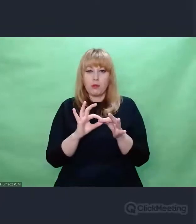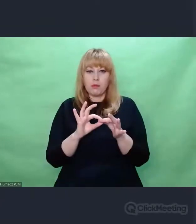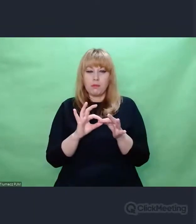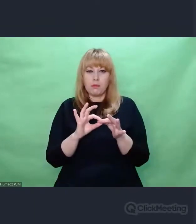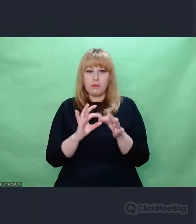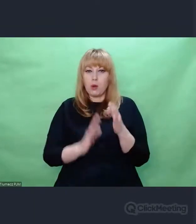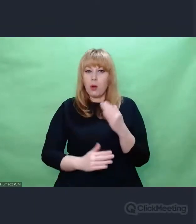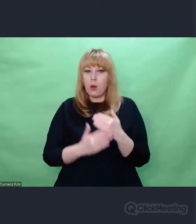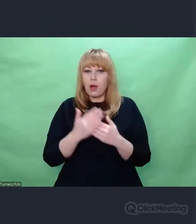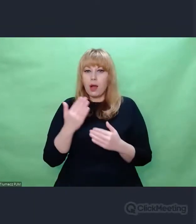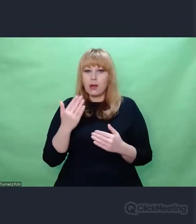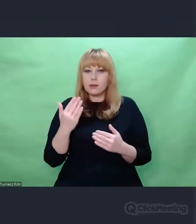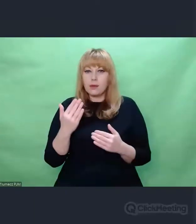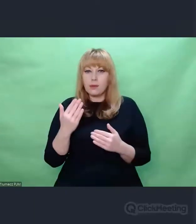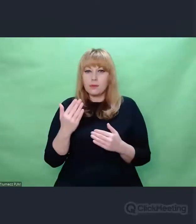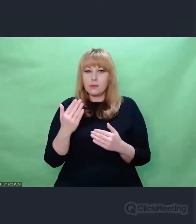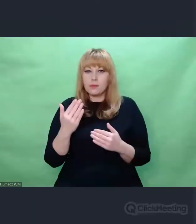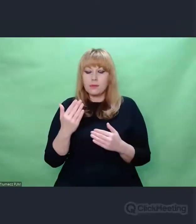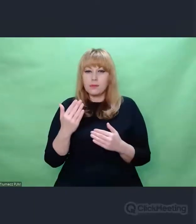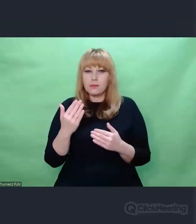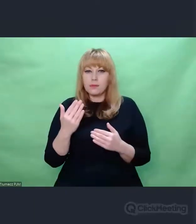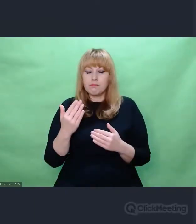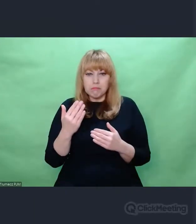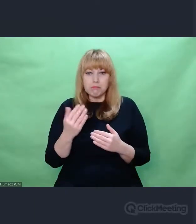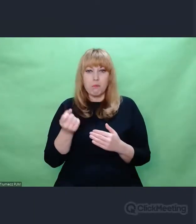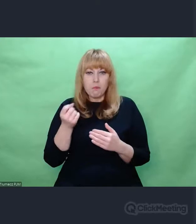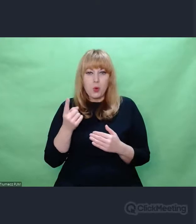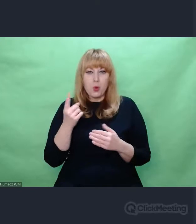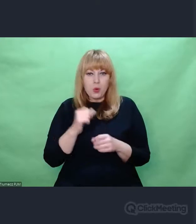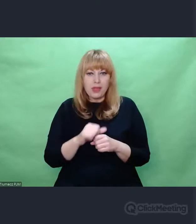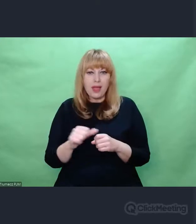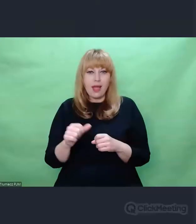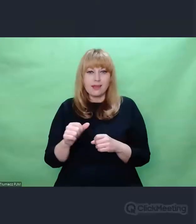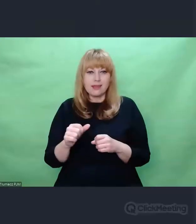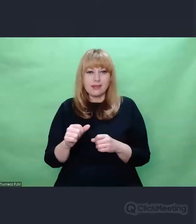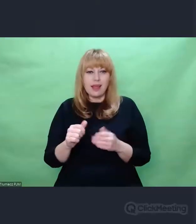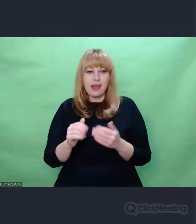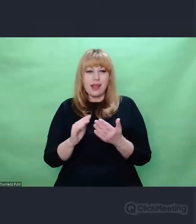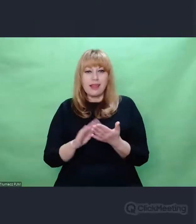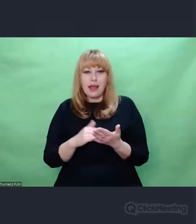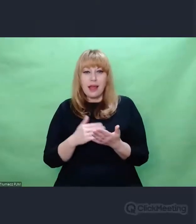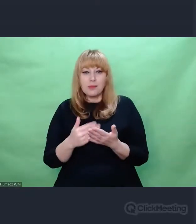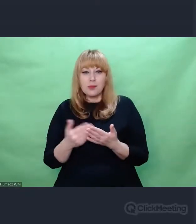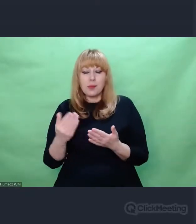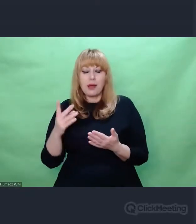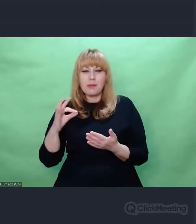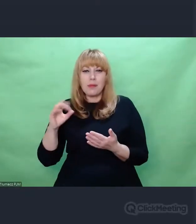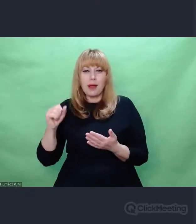jest bliski związek między np. palimpsestem, który jest niczym innym jak warstwowym,